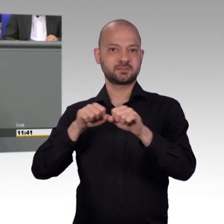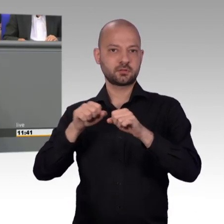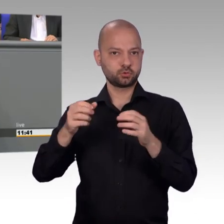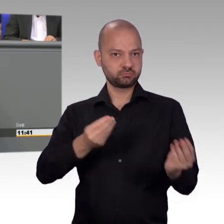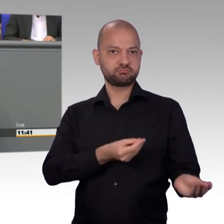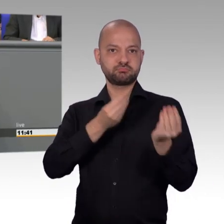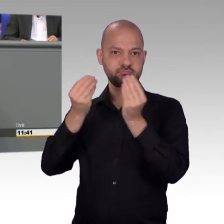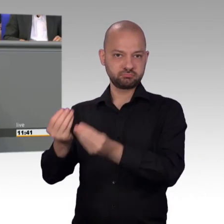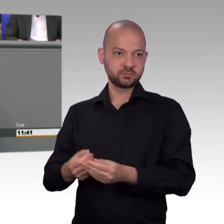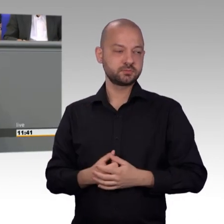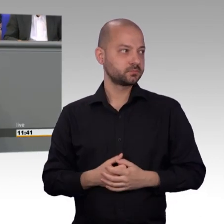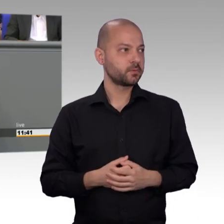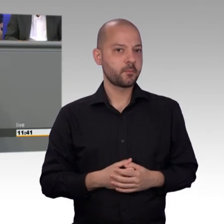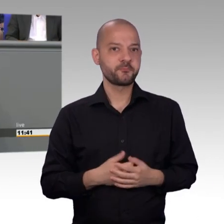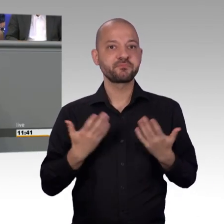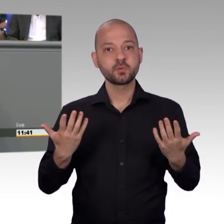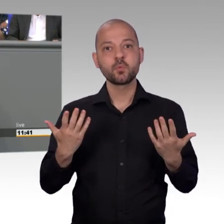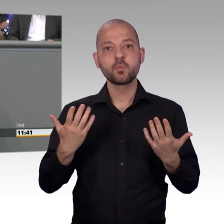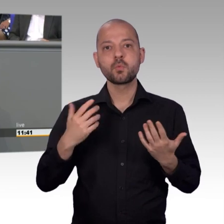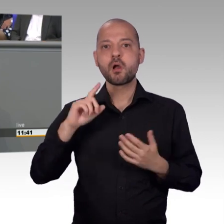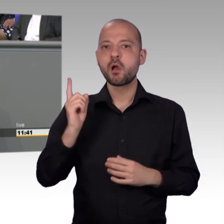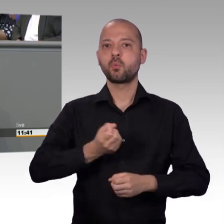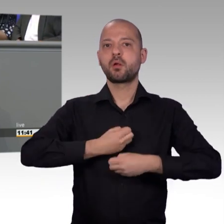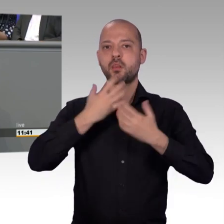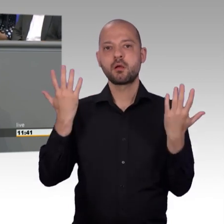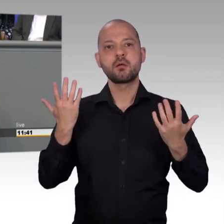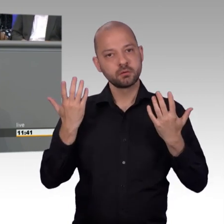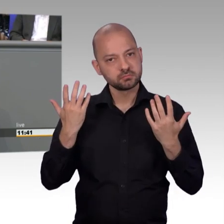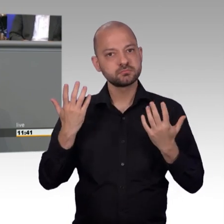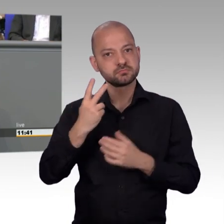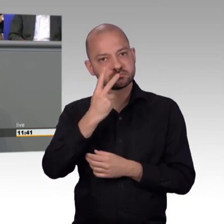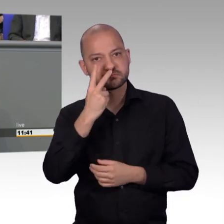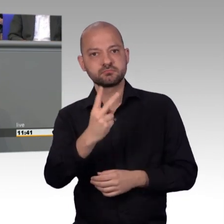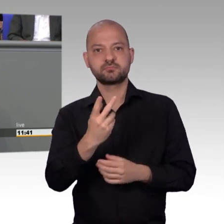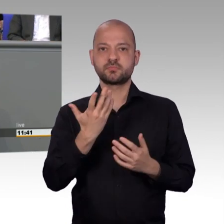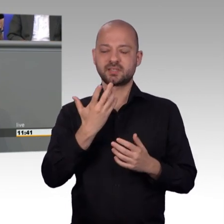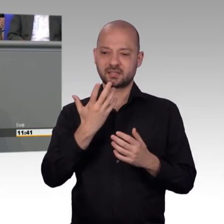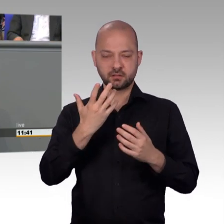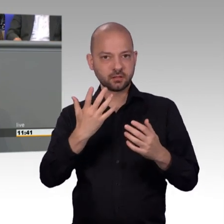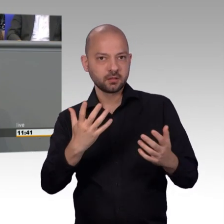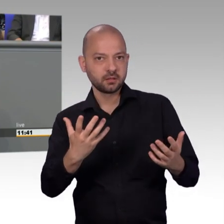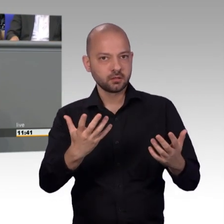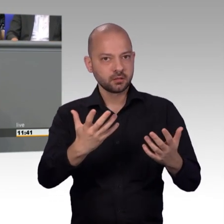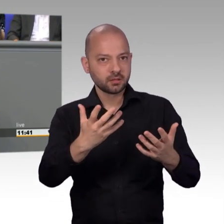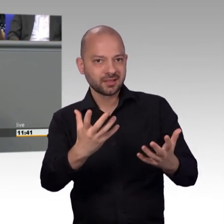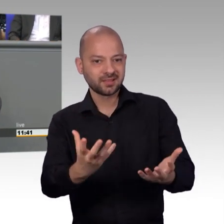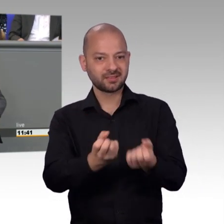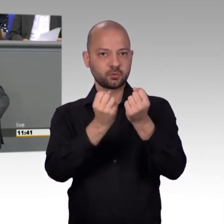Nun meine Damen und Herren, ich bin dem Präsidenten sehr dankbar, dass er sich eben von Ihrer Seite